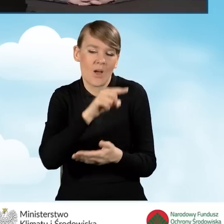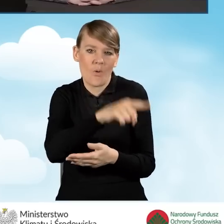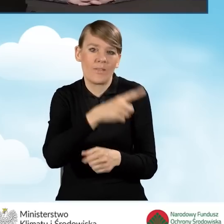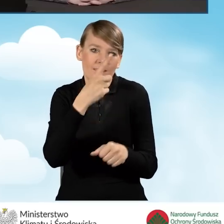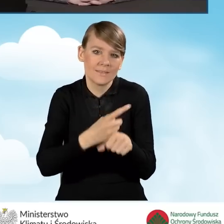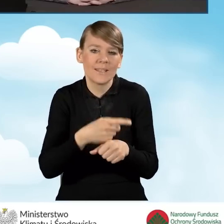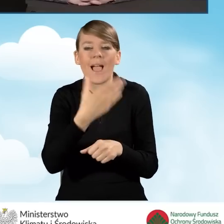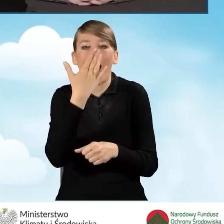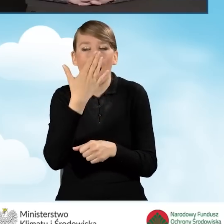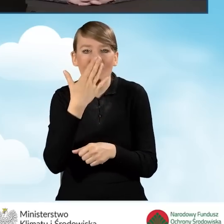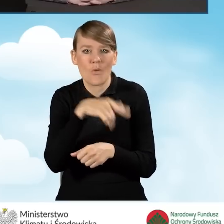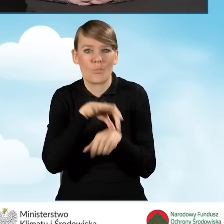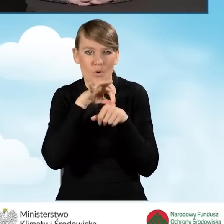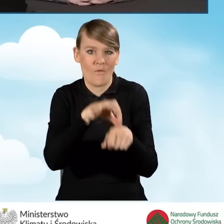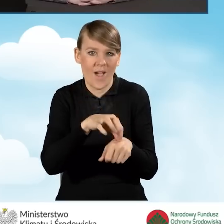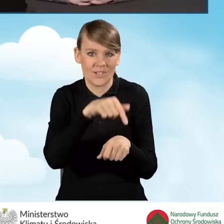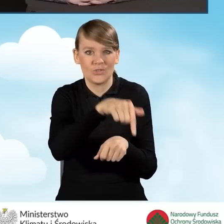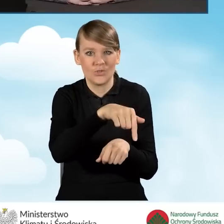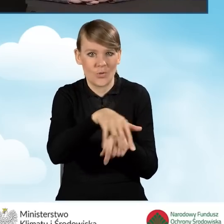i będzie prowadzony punkt konsultacyjno-informacyjny.